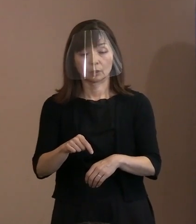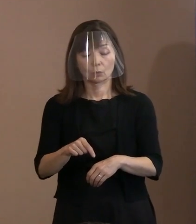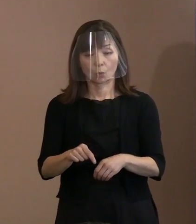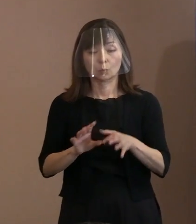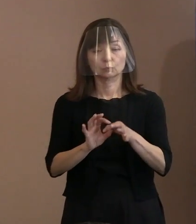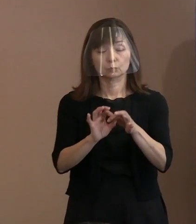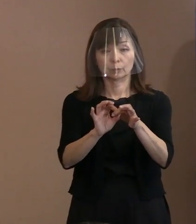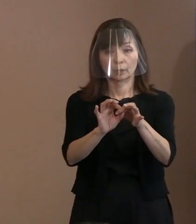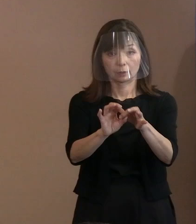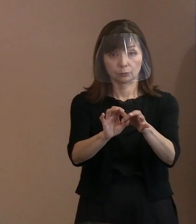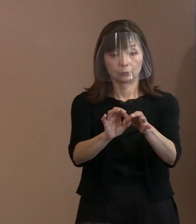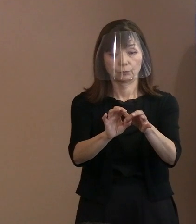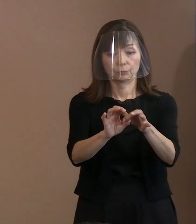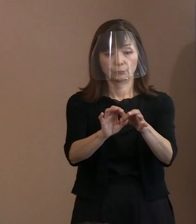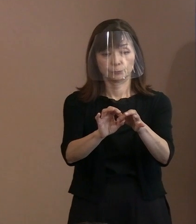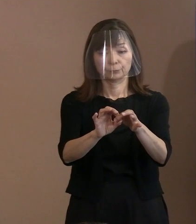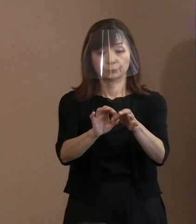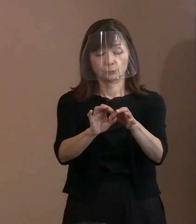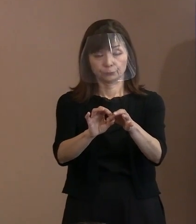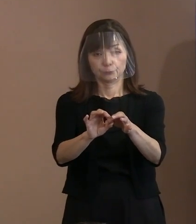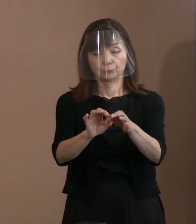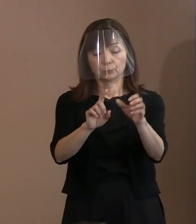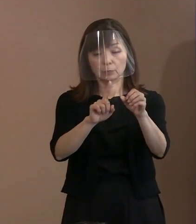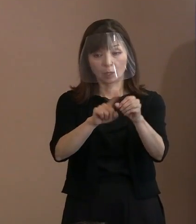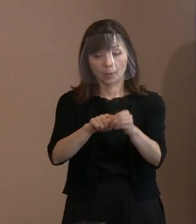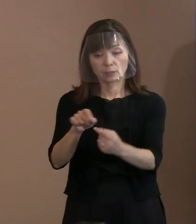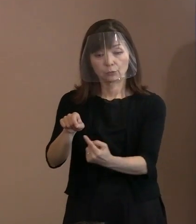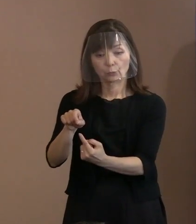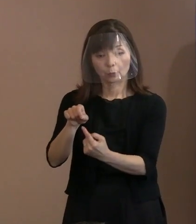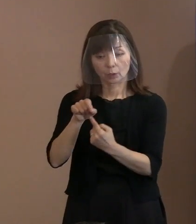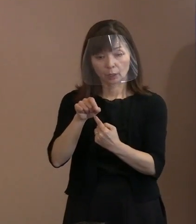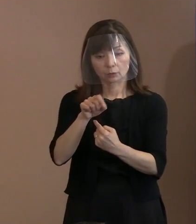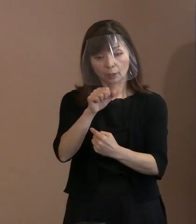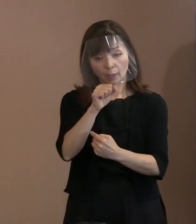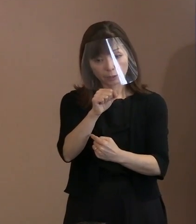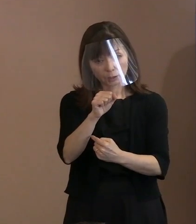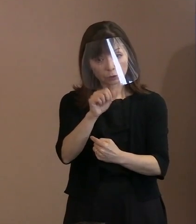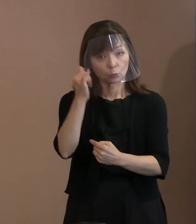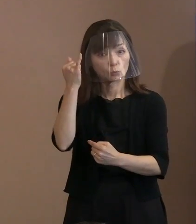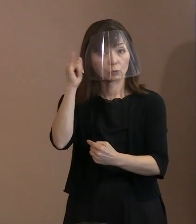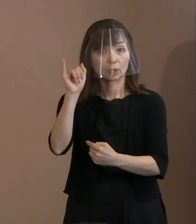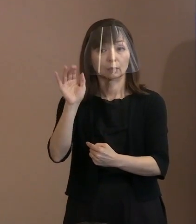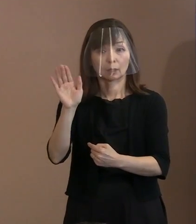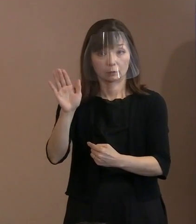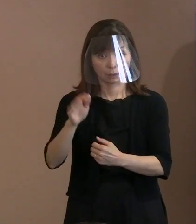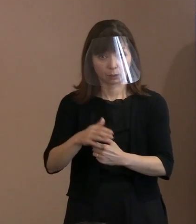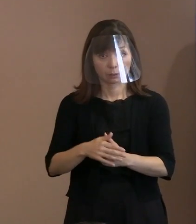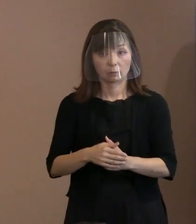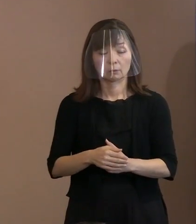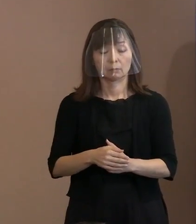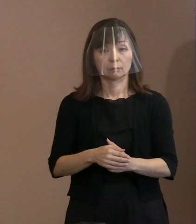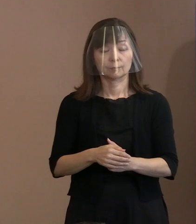取り上げがいいんじゃないかとかありまして､ それでこの言葉の解釈として